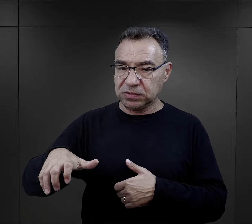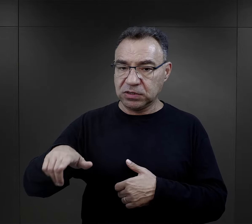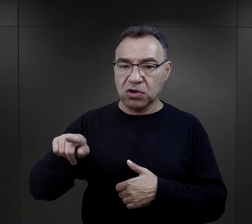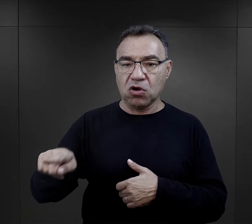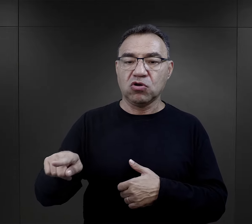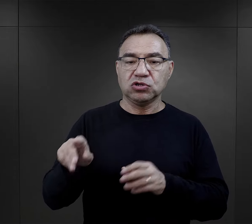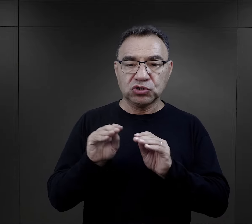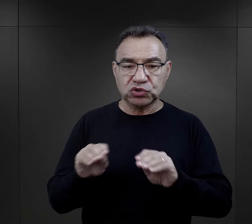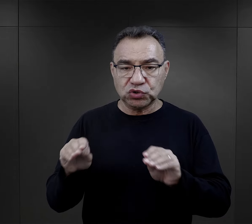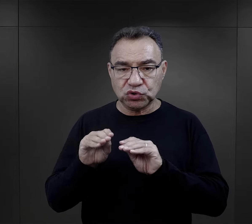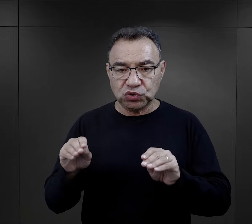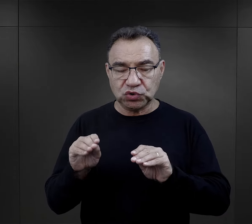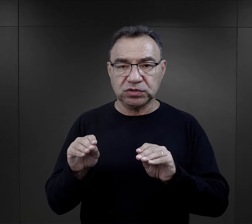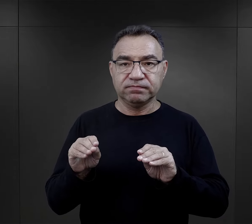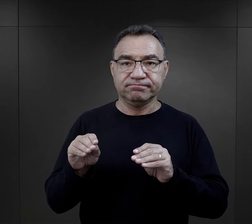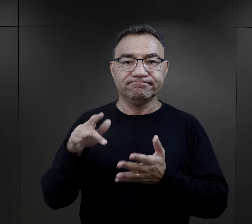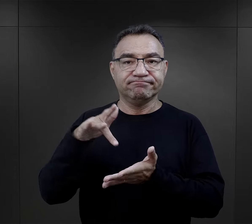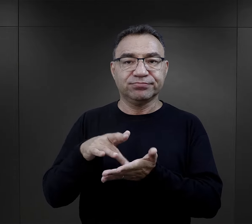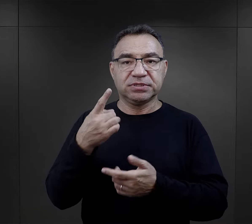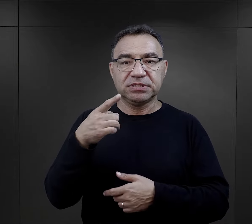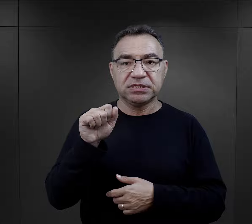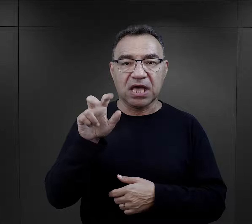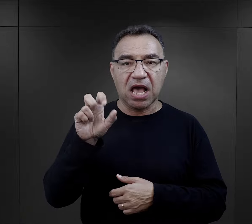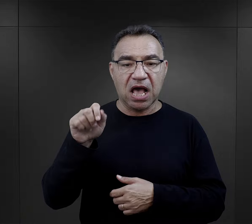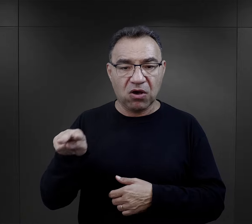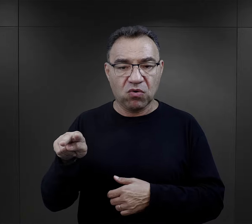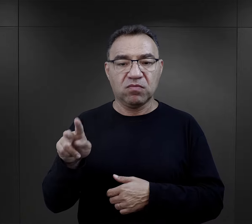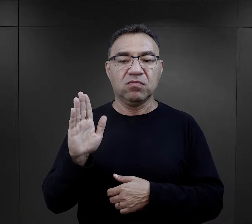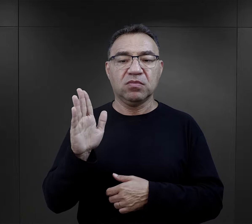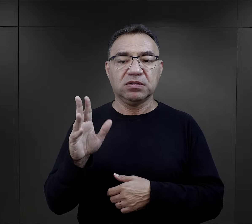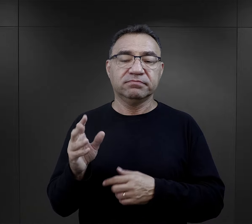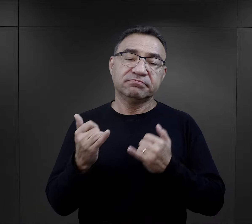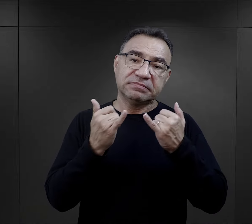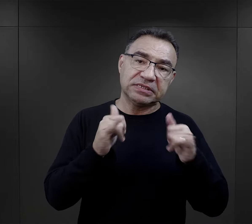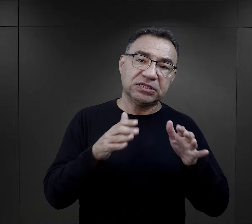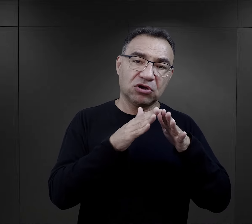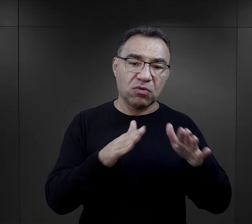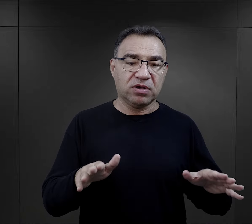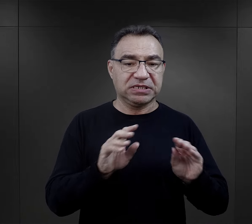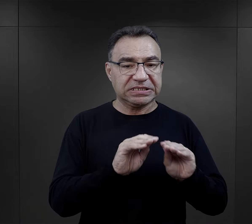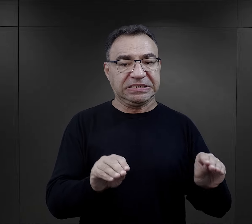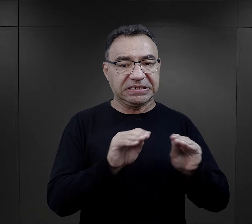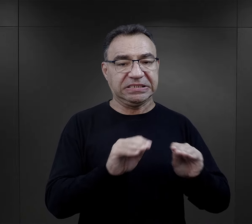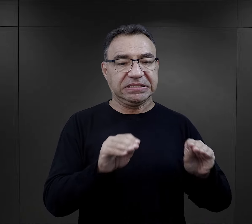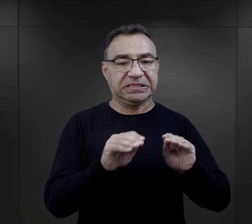przechodziła szkolenie najpierw w Dachau, później również w innych obozach.